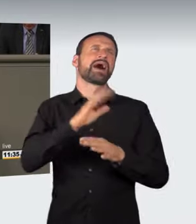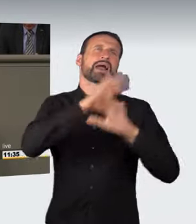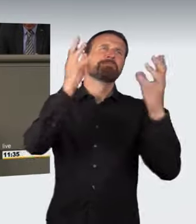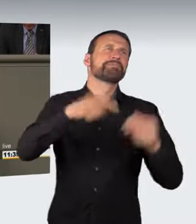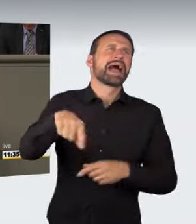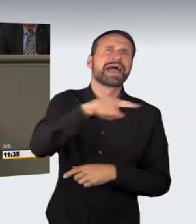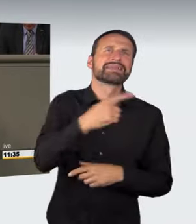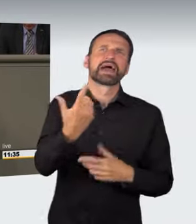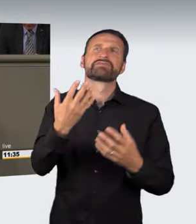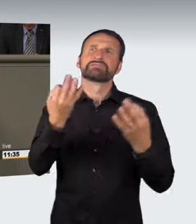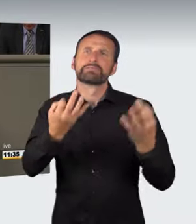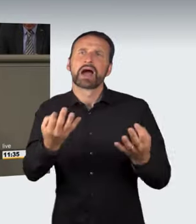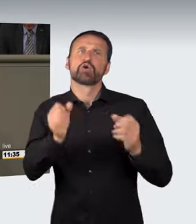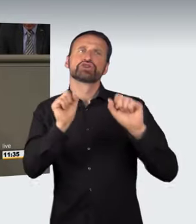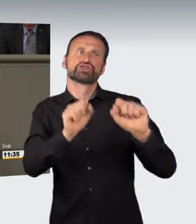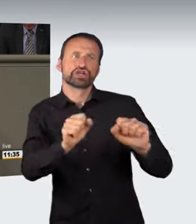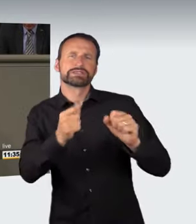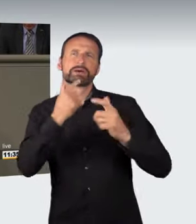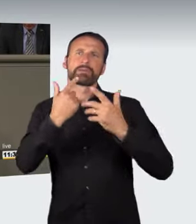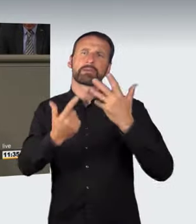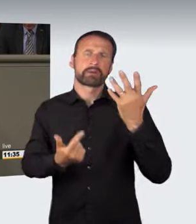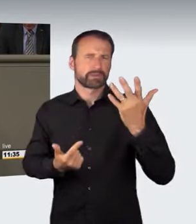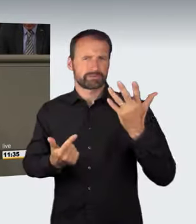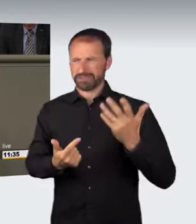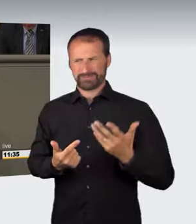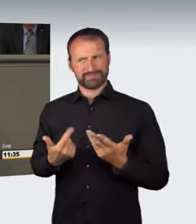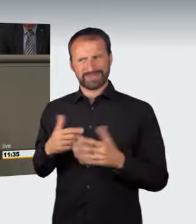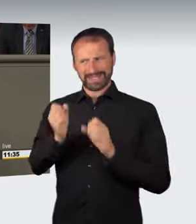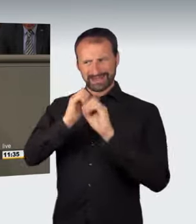Es ist nicht erkennbar, welches Rechtsgut in dieser Situation